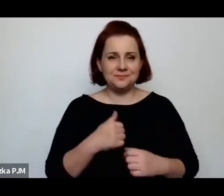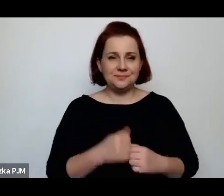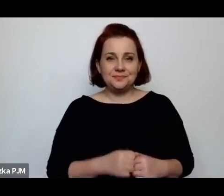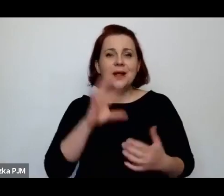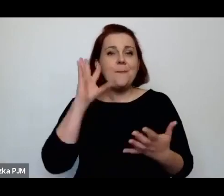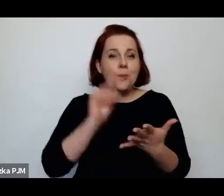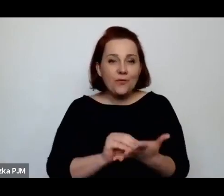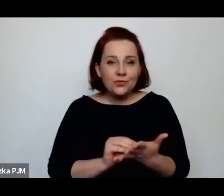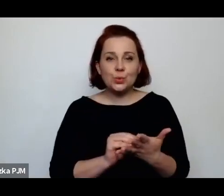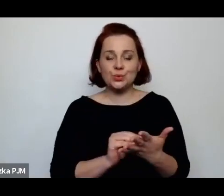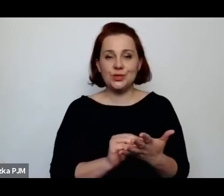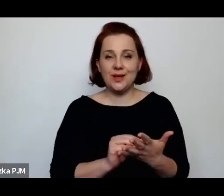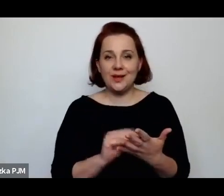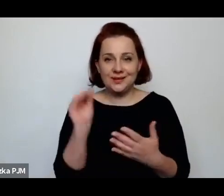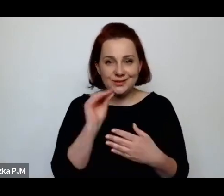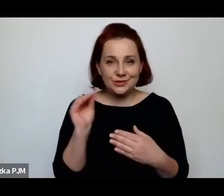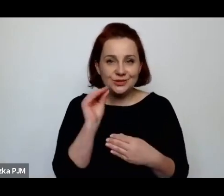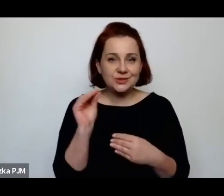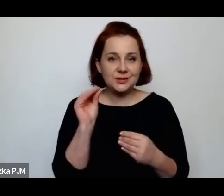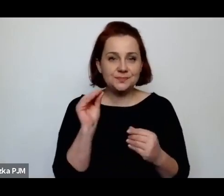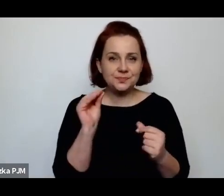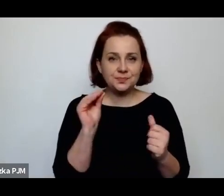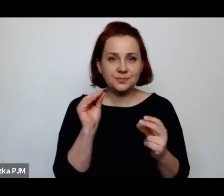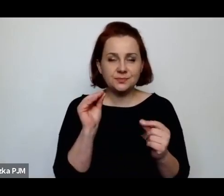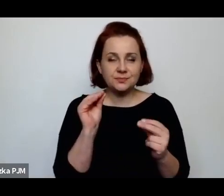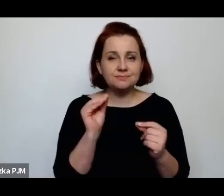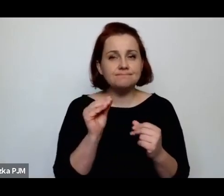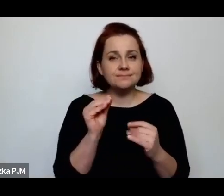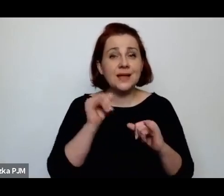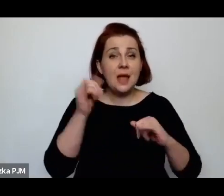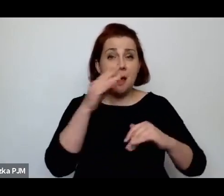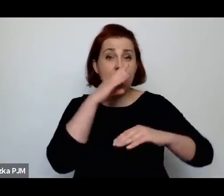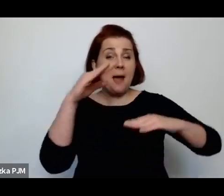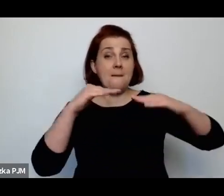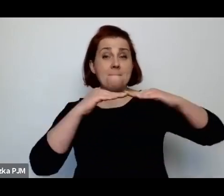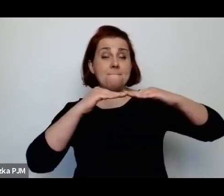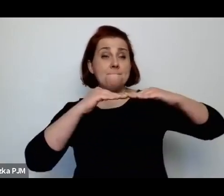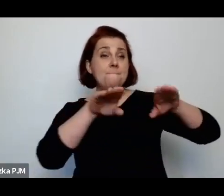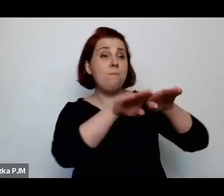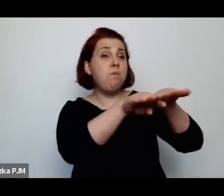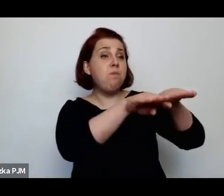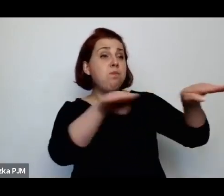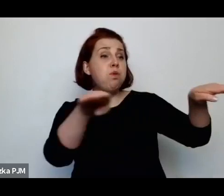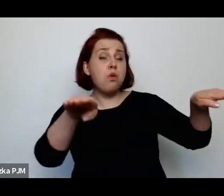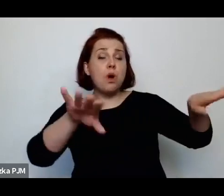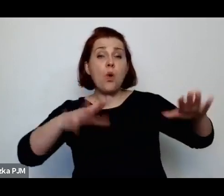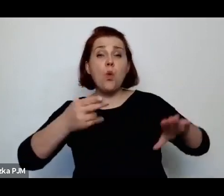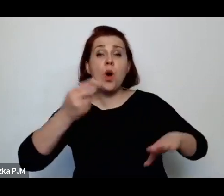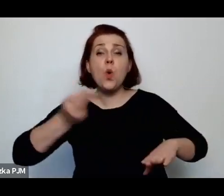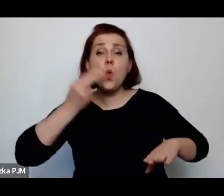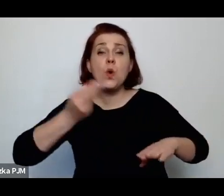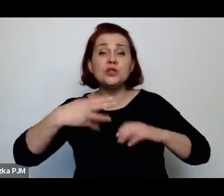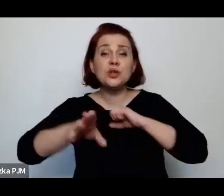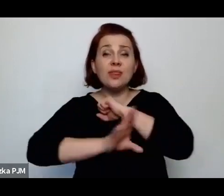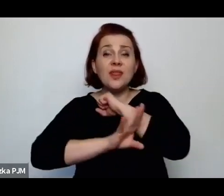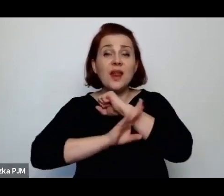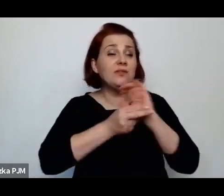że kiedy się ogląda półeczkę na łyżki drewniane, jak ta półka wyglądała